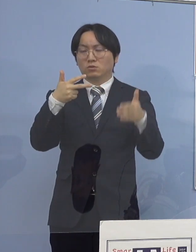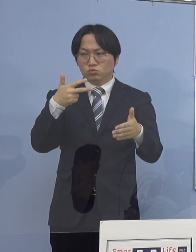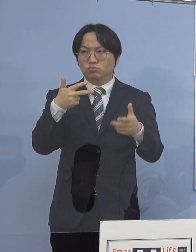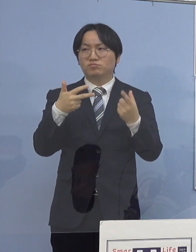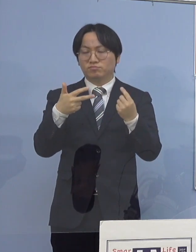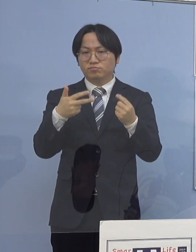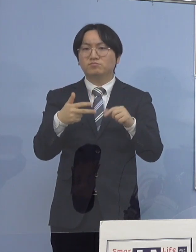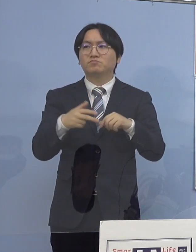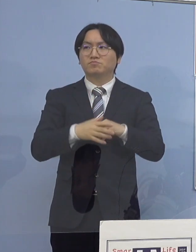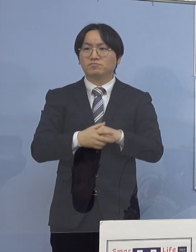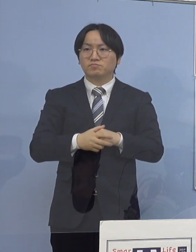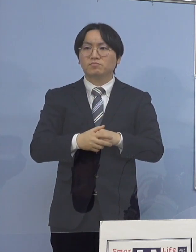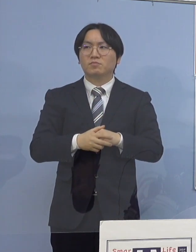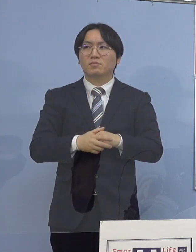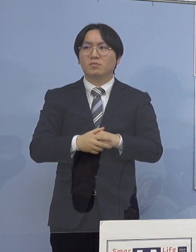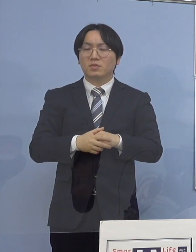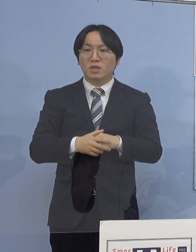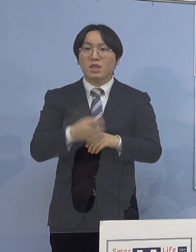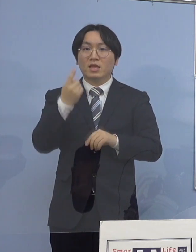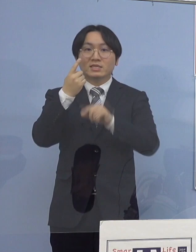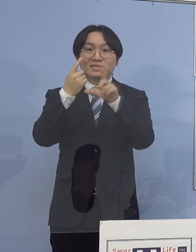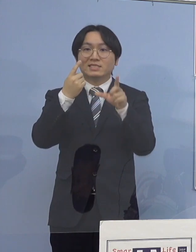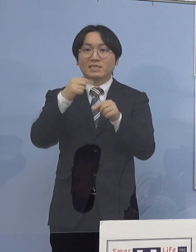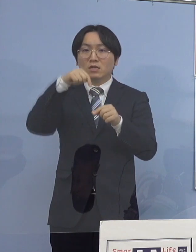今月中に起こった中でも60例目